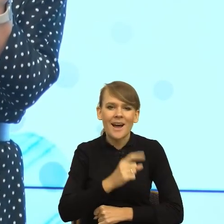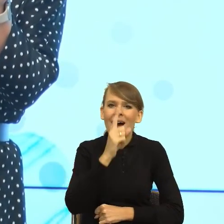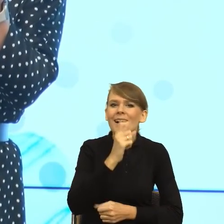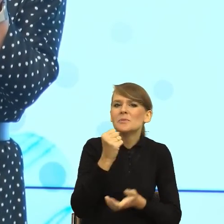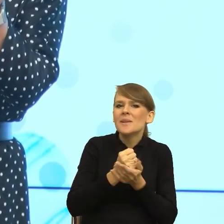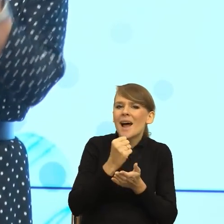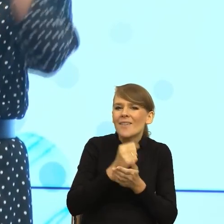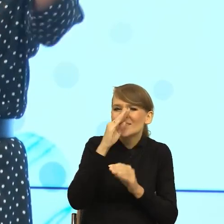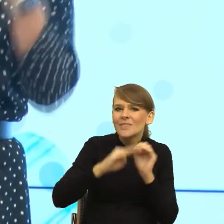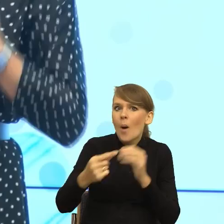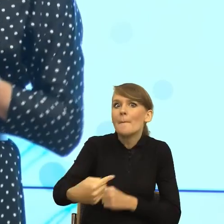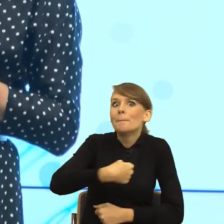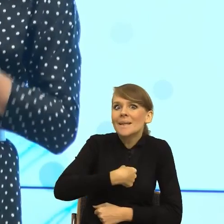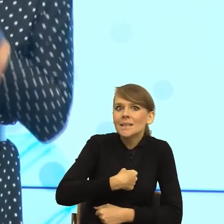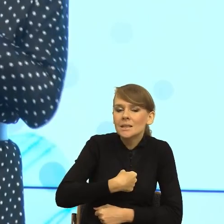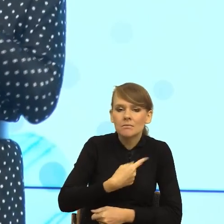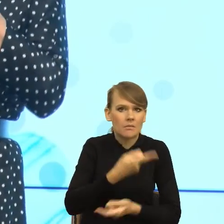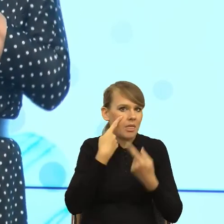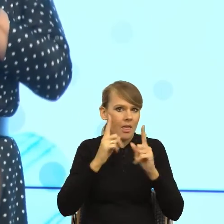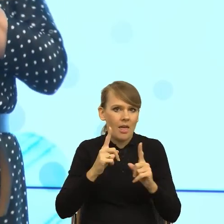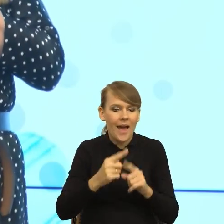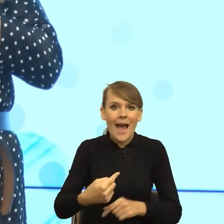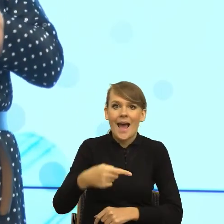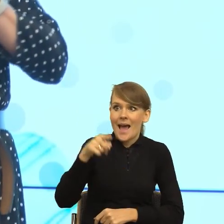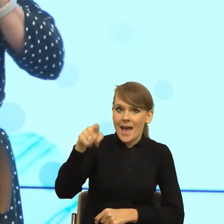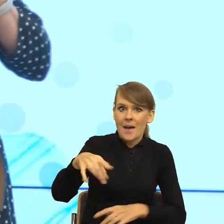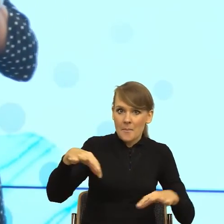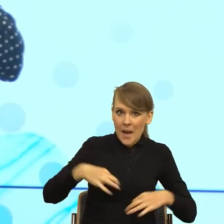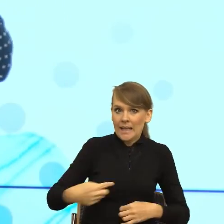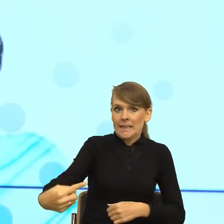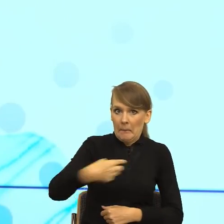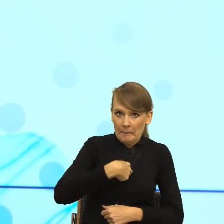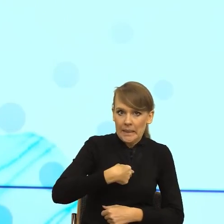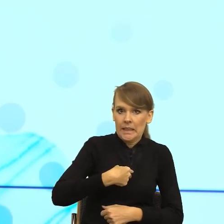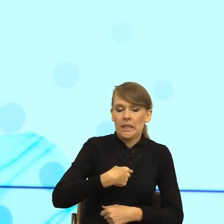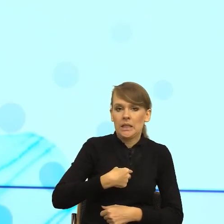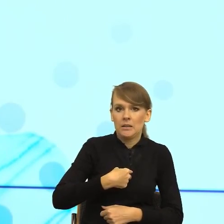I teraz mi pani, to pani mi to robi, że pani we mnie uderza. To jest bardzo ciekawy przykład.